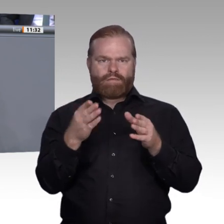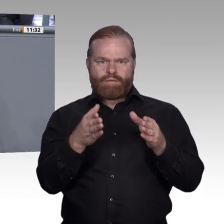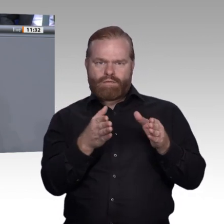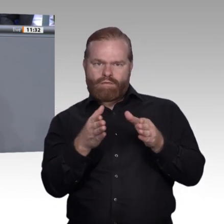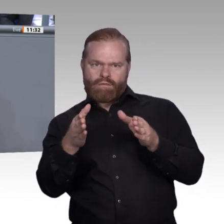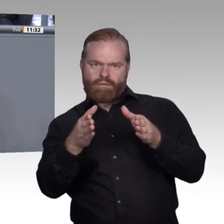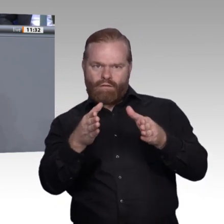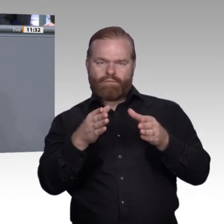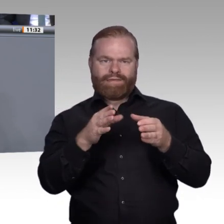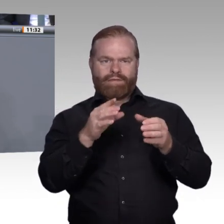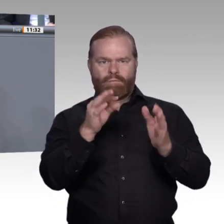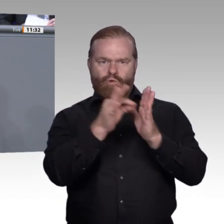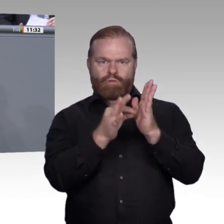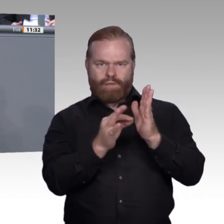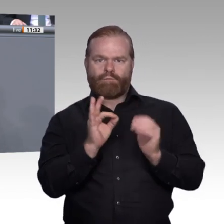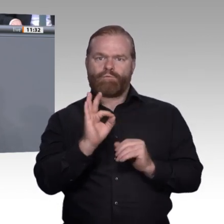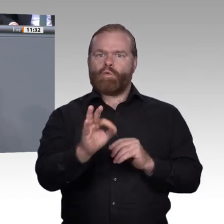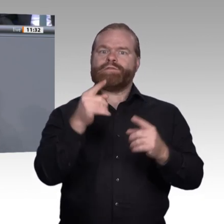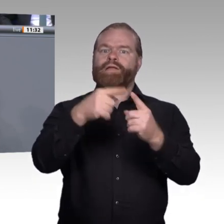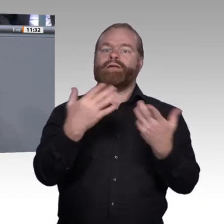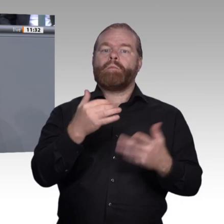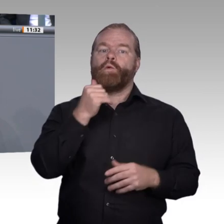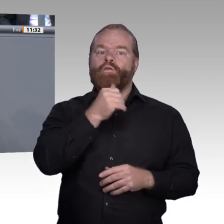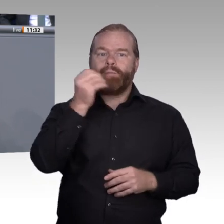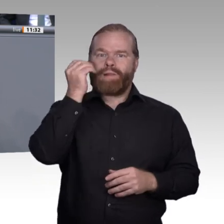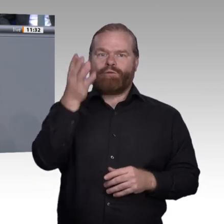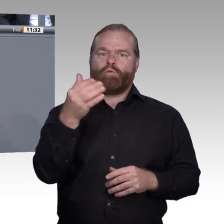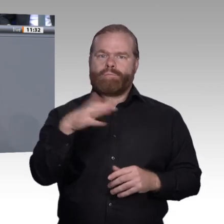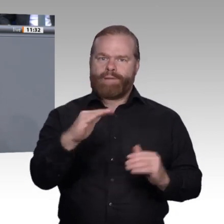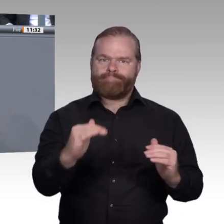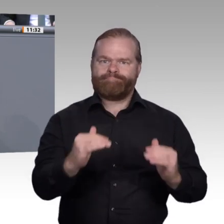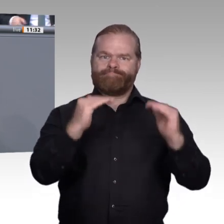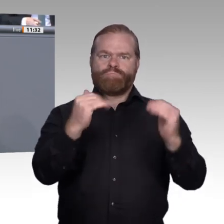ich mit meiner Rede genau da anknüpfen, wo ich mit meiner letzten Rede aufgehört